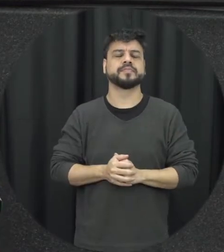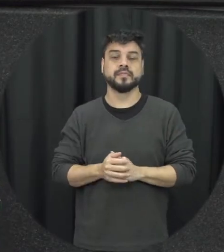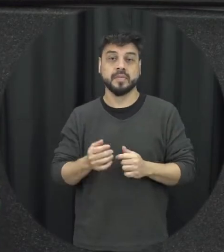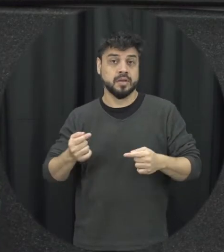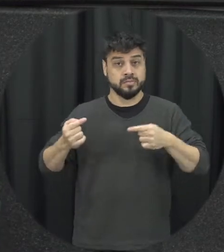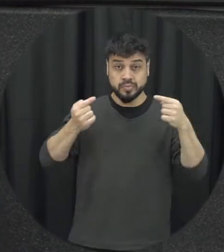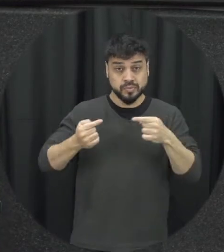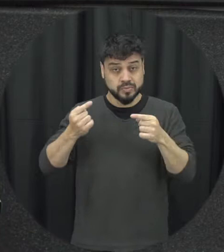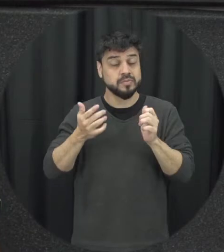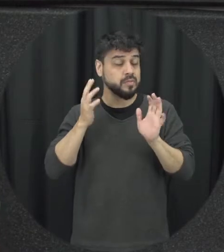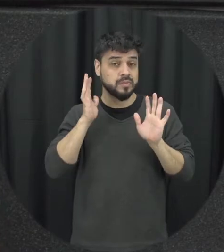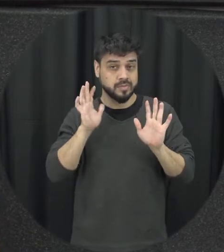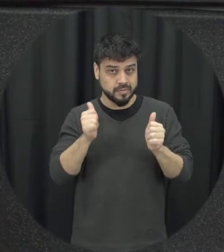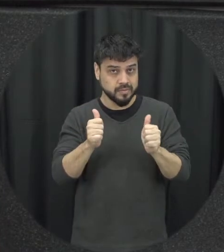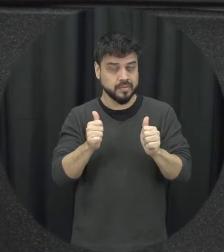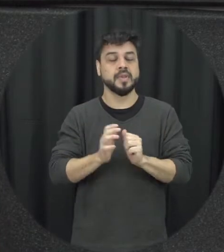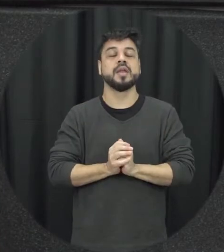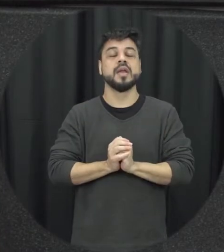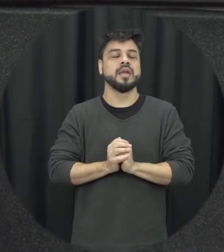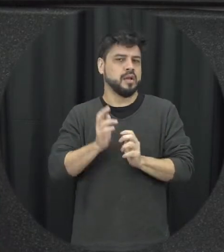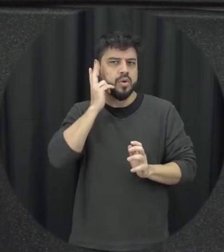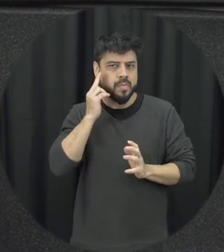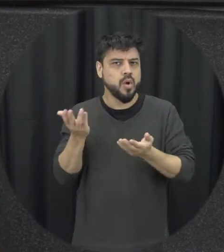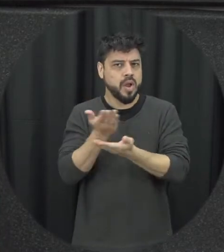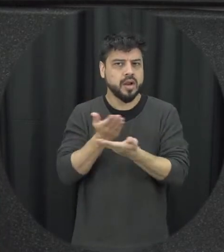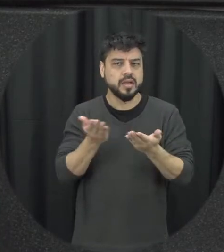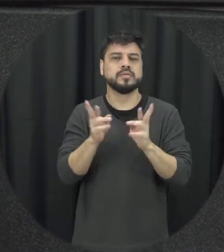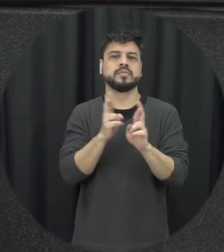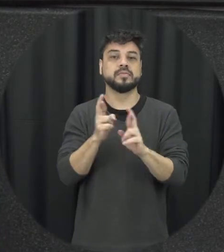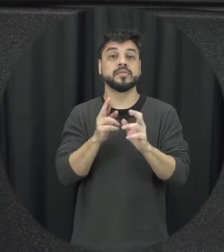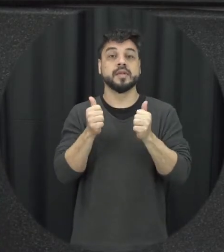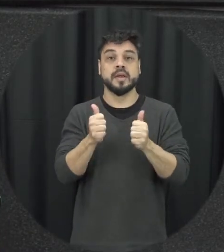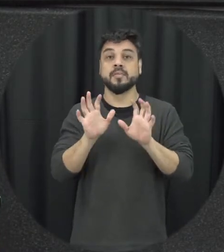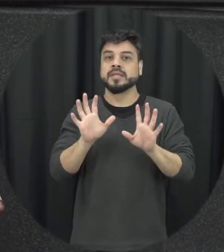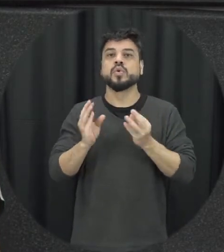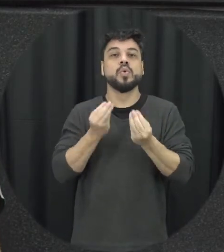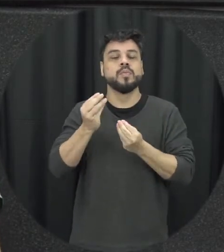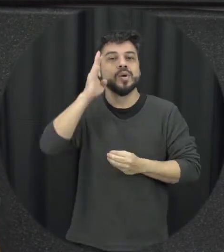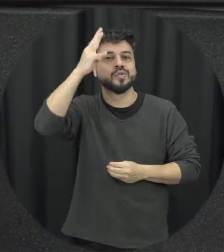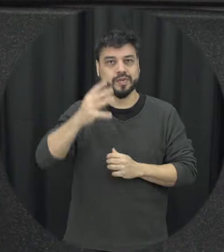problema dele de um relacionamento mas sim a forma de resolução desse conflito então assim ções elas